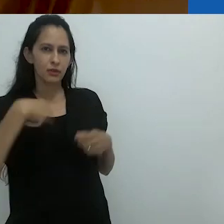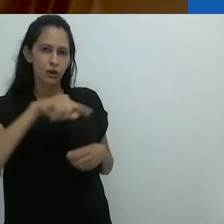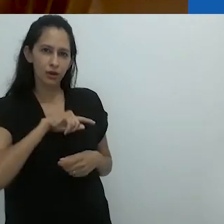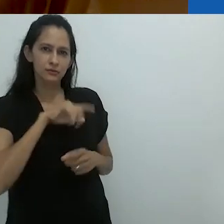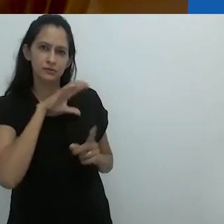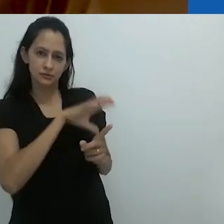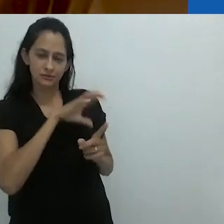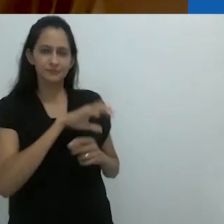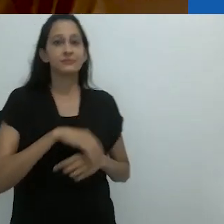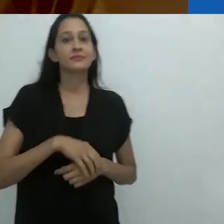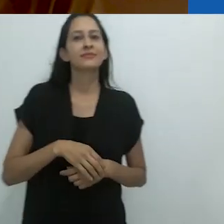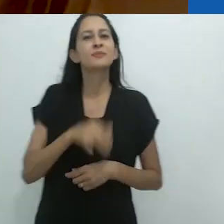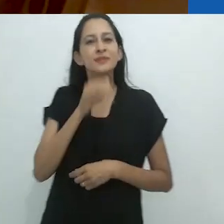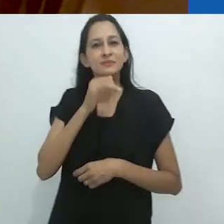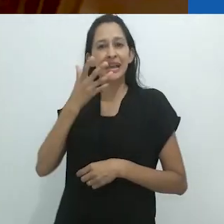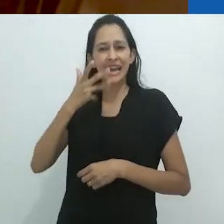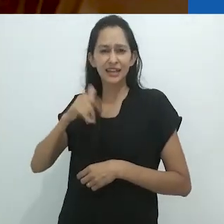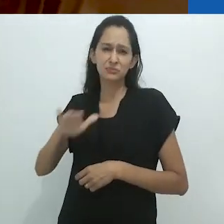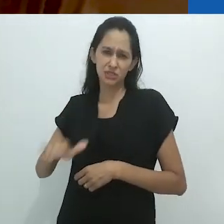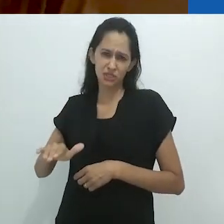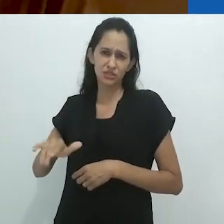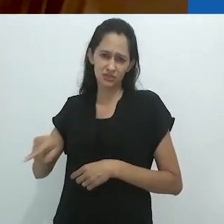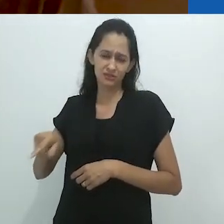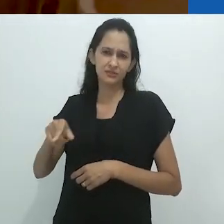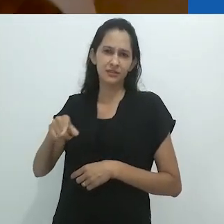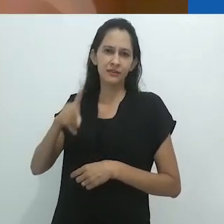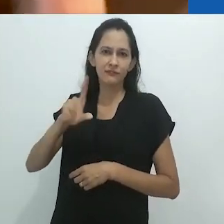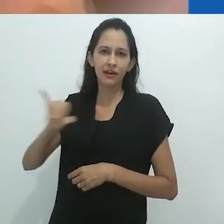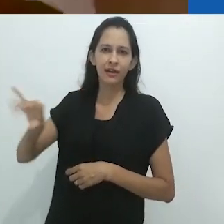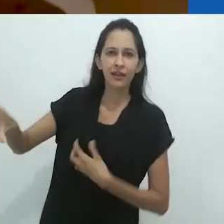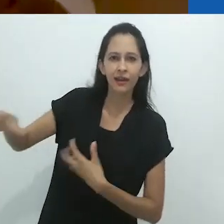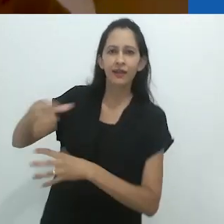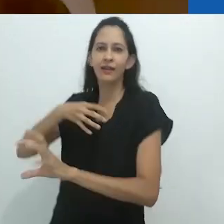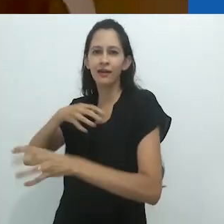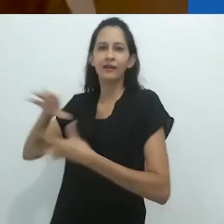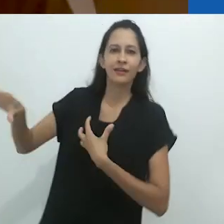No que se refere a crianças pequenas, é esse vai e volta,